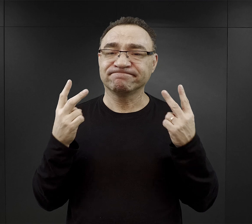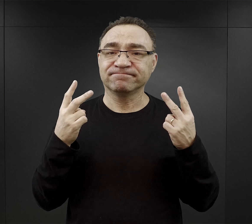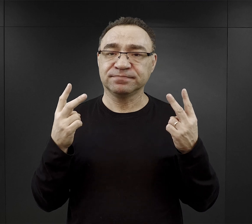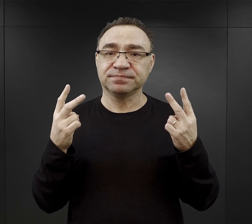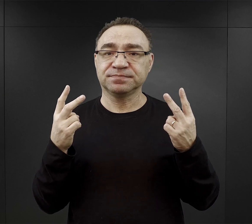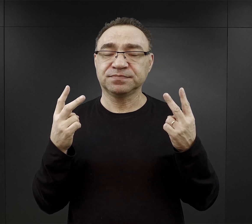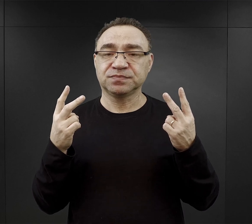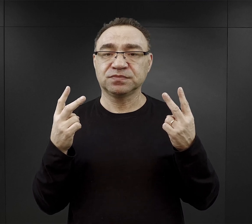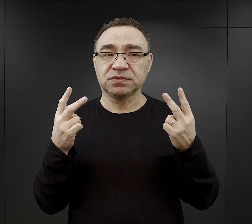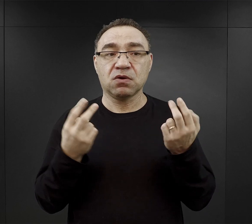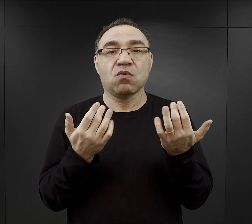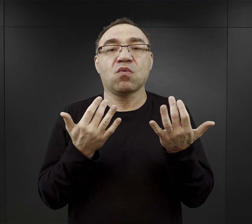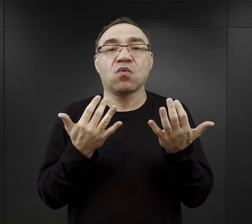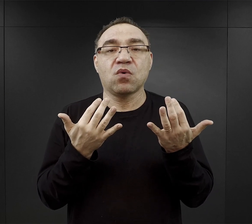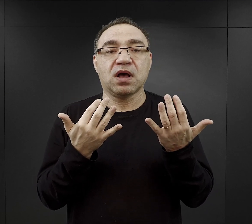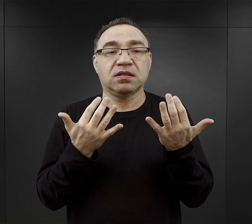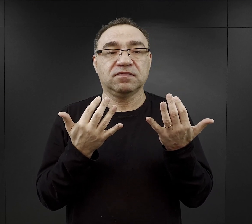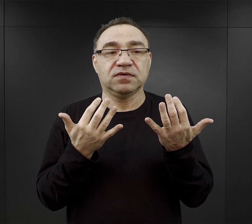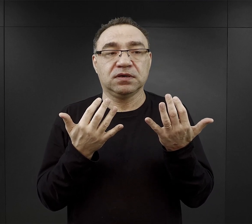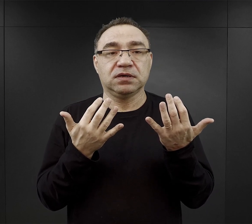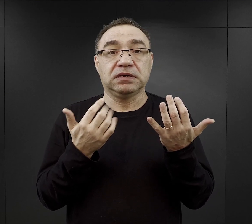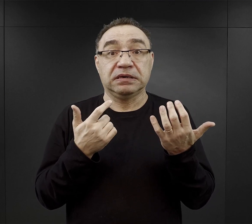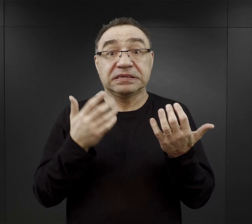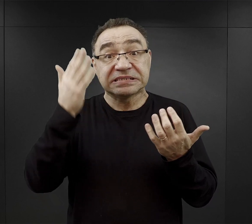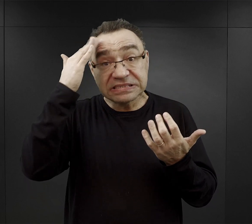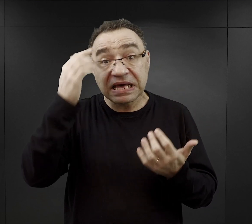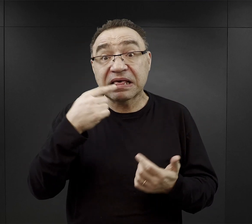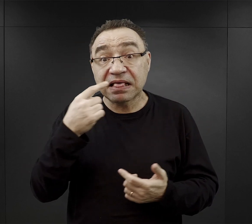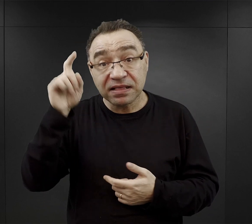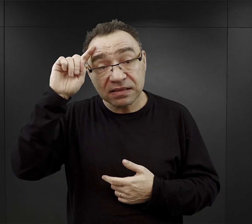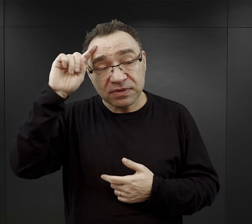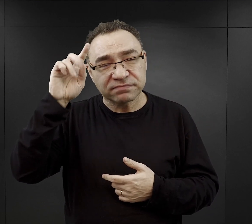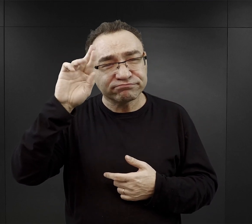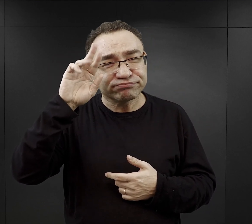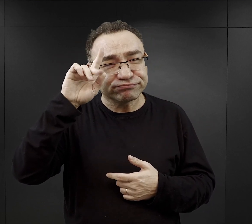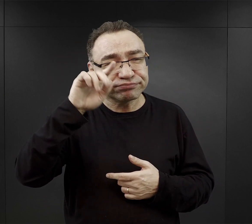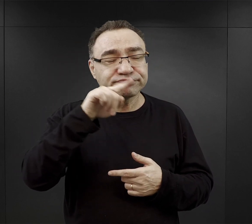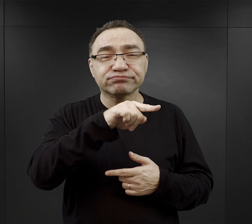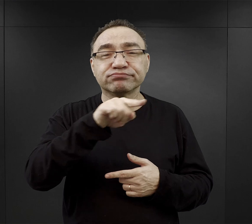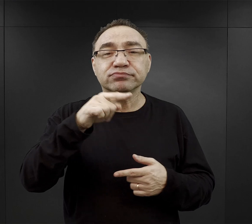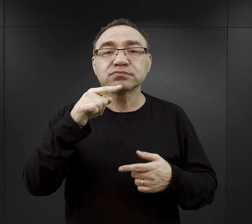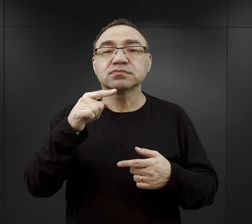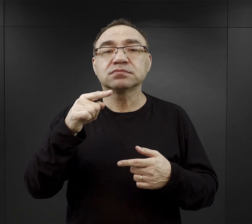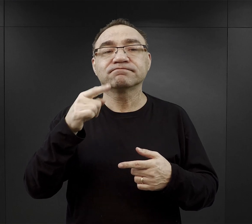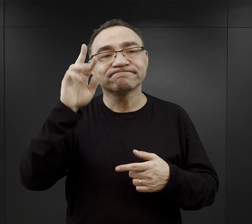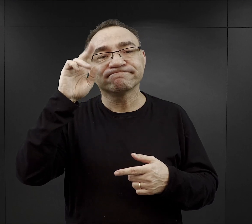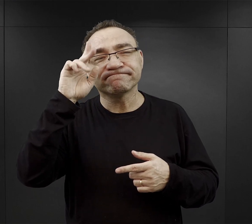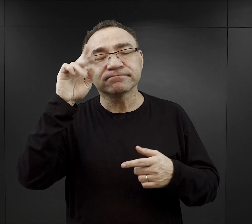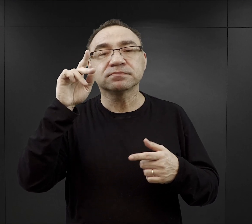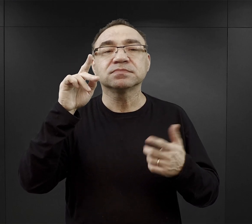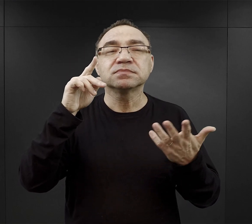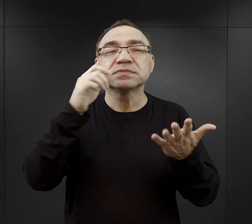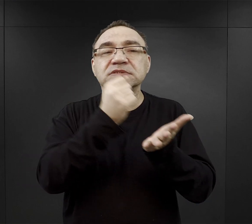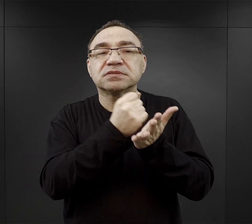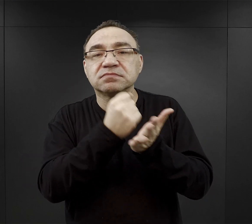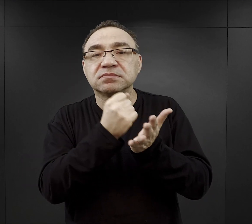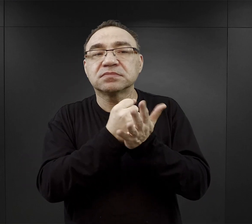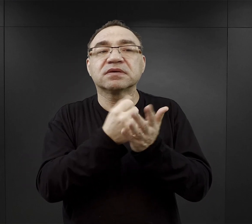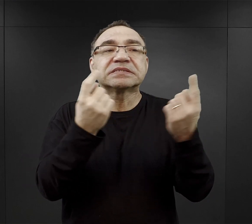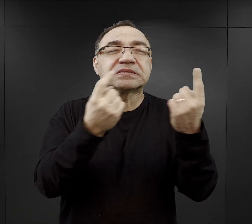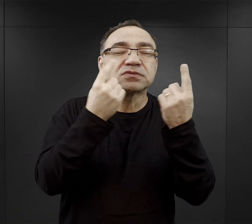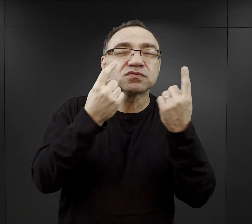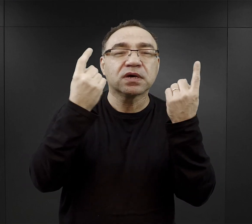bowiem o wiele łatwiej temu który znał język niemiecki, rozumiał po niemiecku, było zorientować się w konkretnej sytuacji,